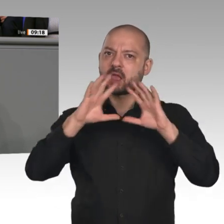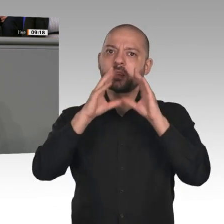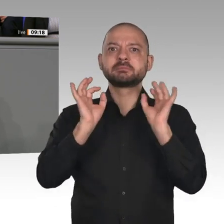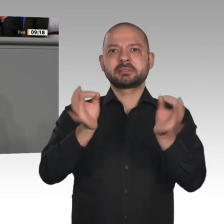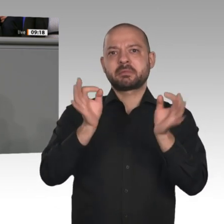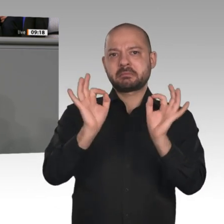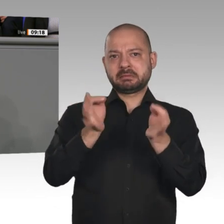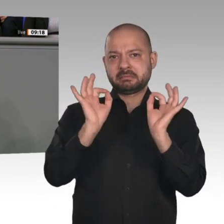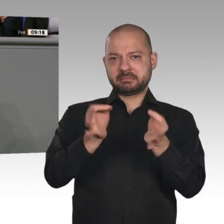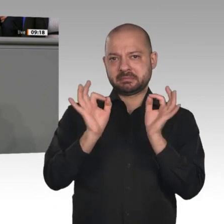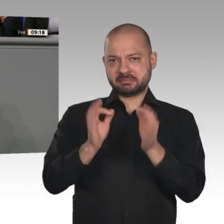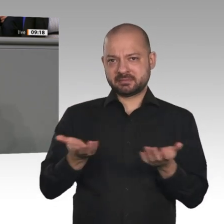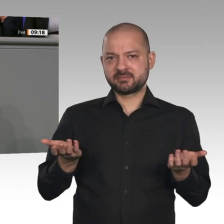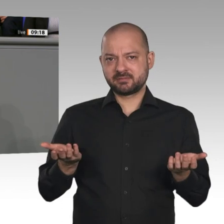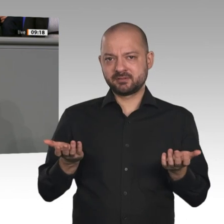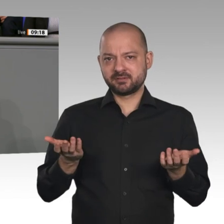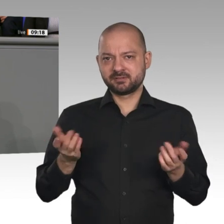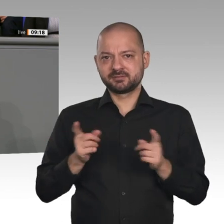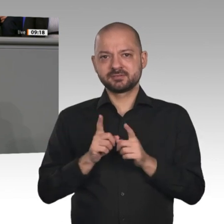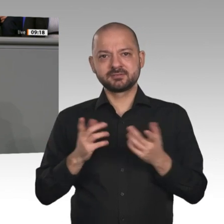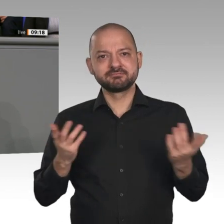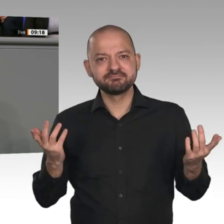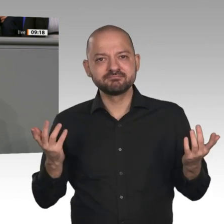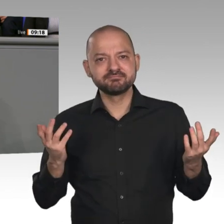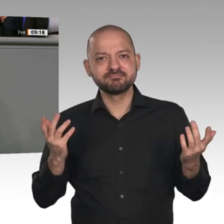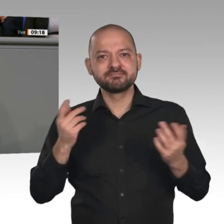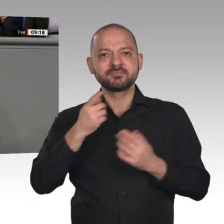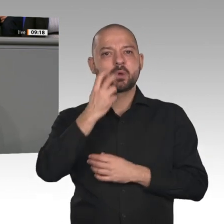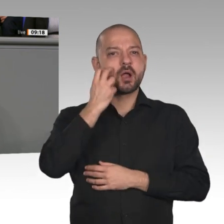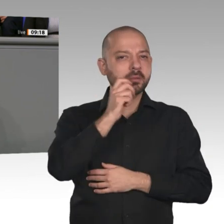holen, auf keinen Fall protektionistisch agieren, auch wenn der Rest der Welt das